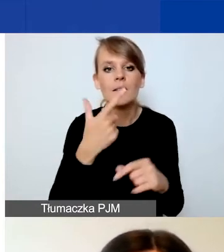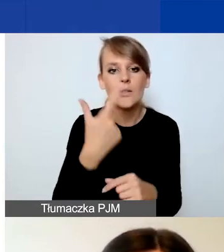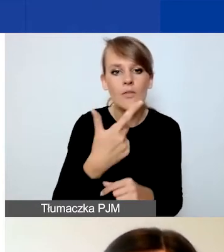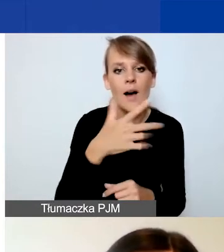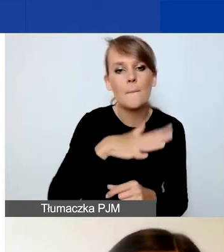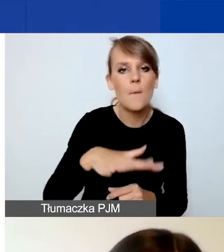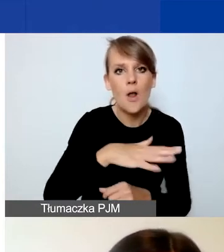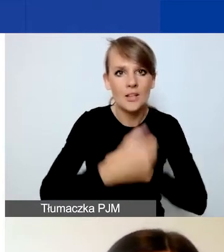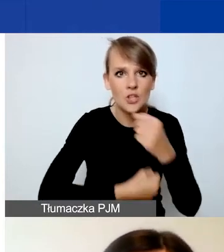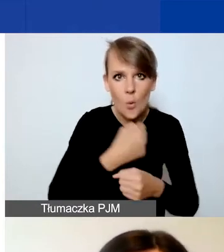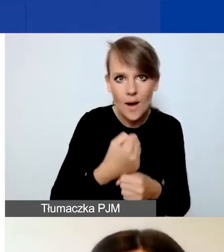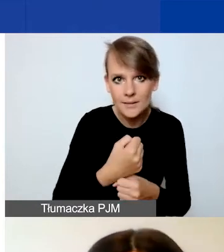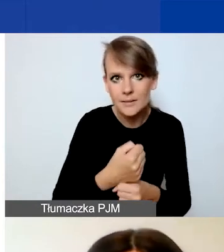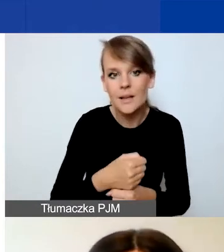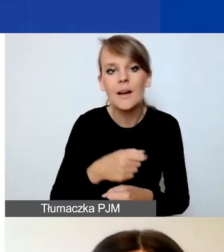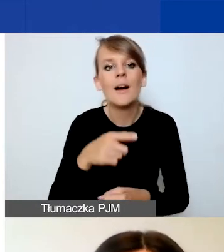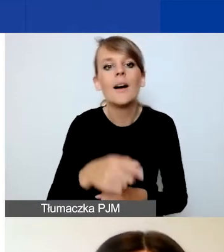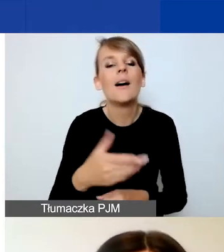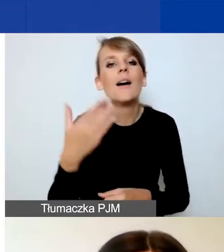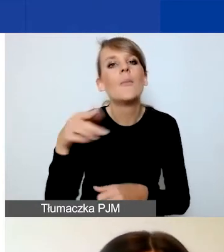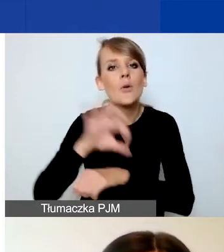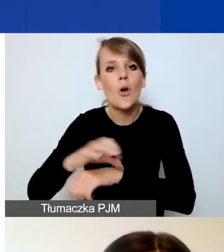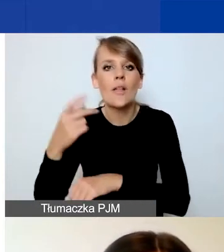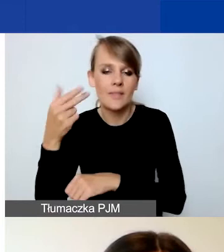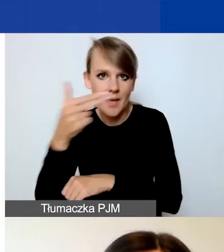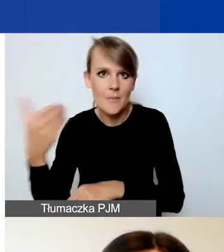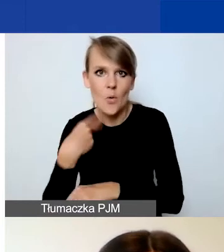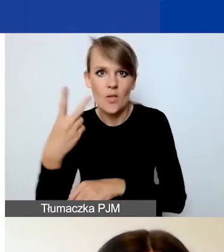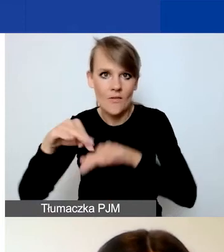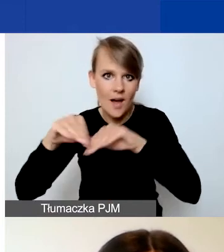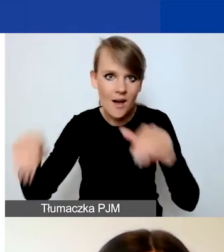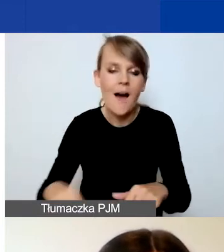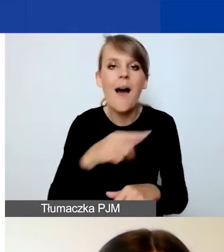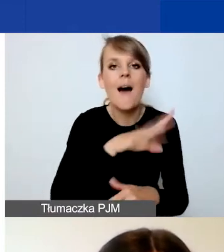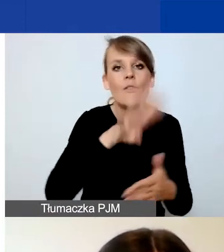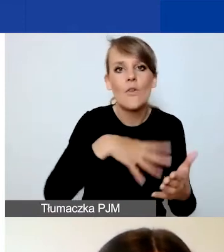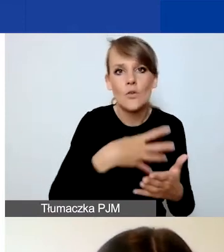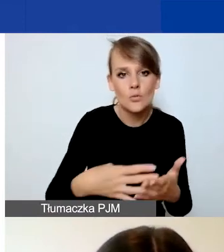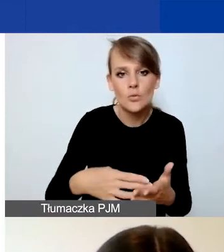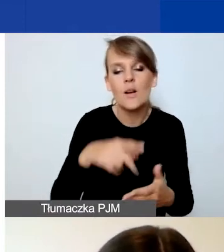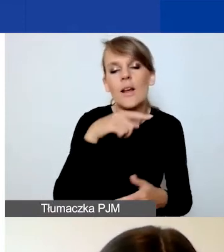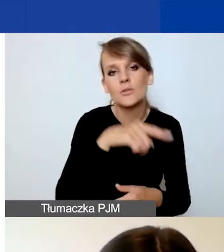W projekcie tematycznym były to dwa różne pola. Natomiast w formularzu projektu interwencyjnego